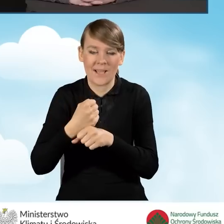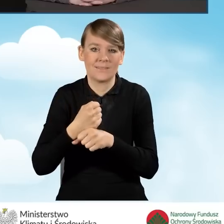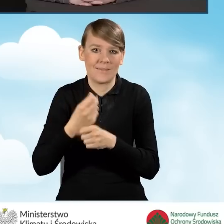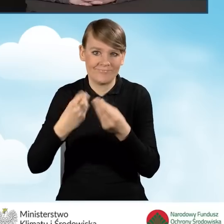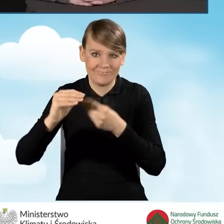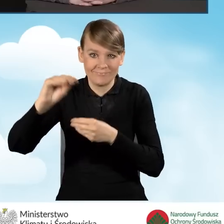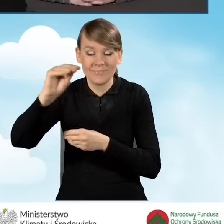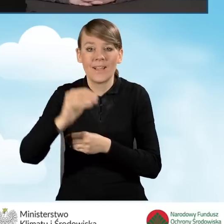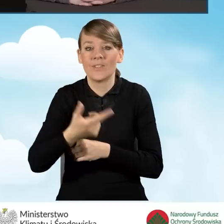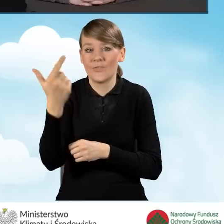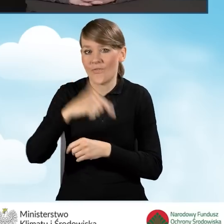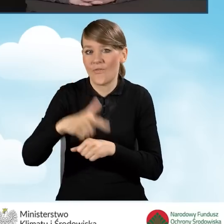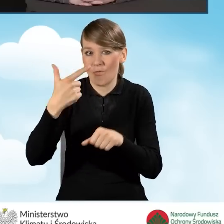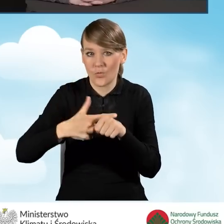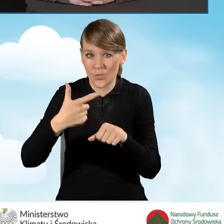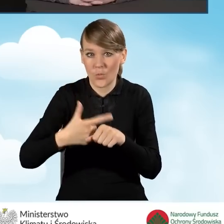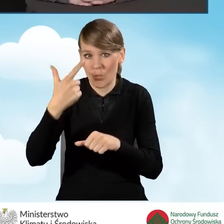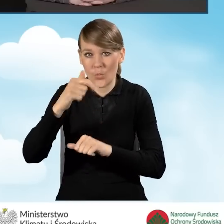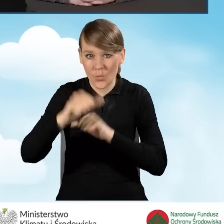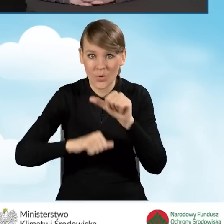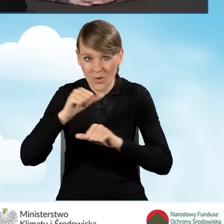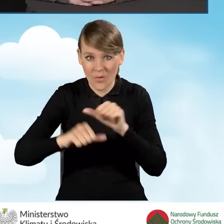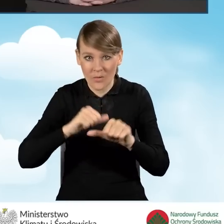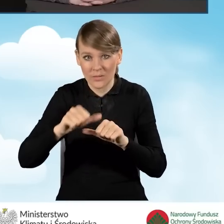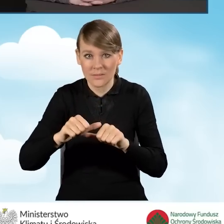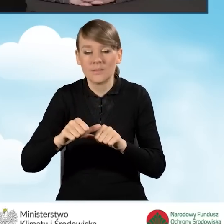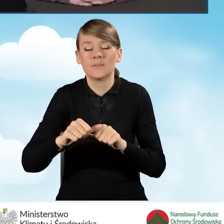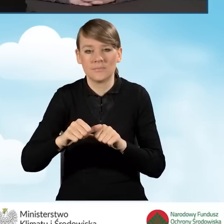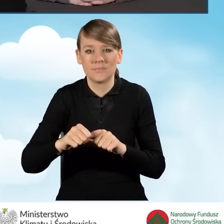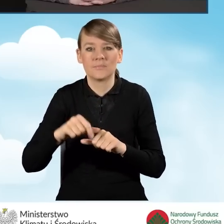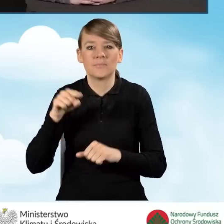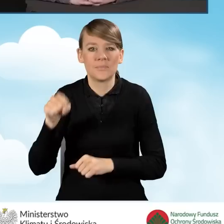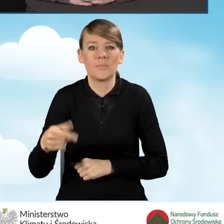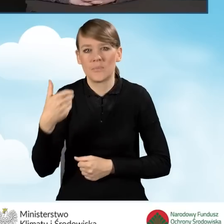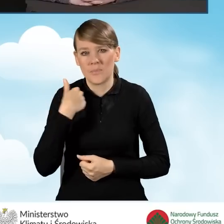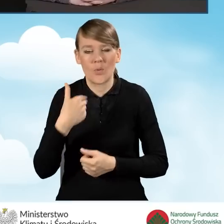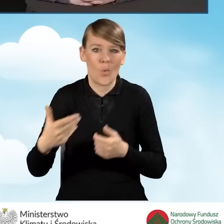W 2022 roku mieliśmy nową,